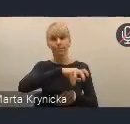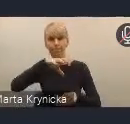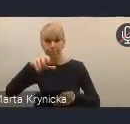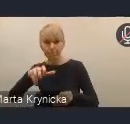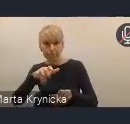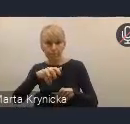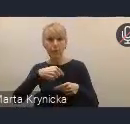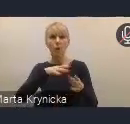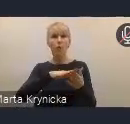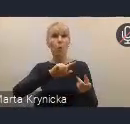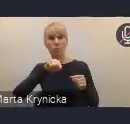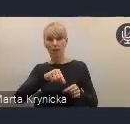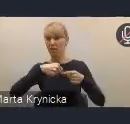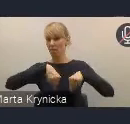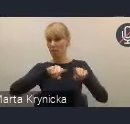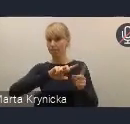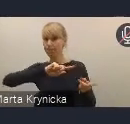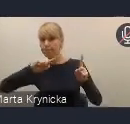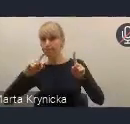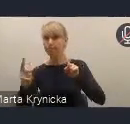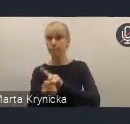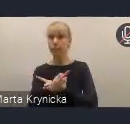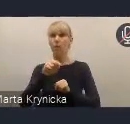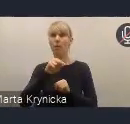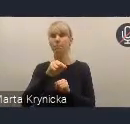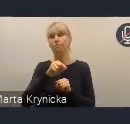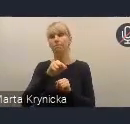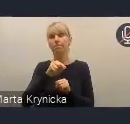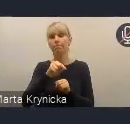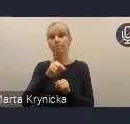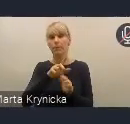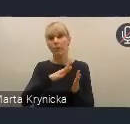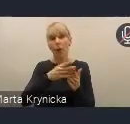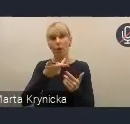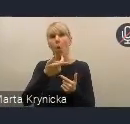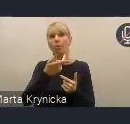przekształci się po jej przyjęciu w taką właśnie radę wykonawczą.